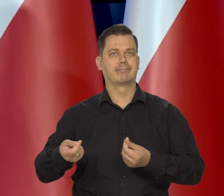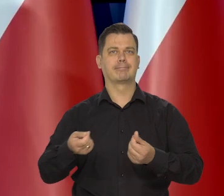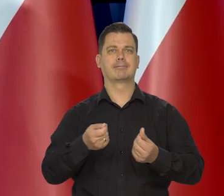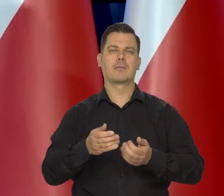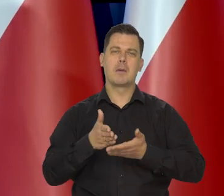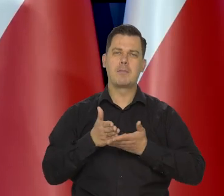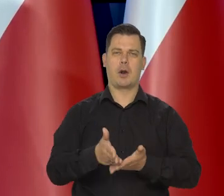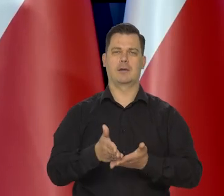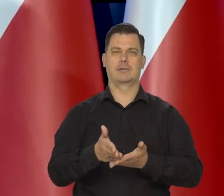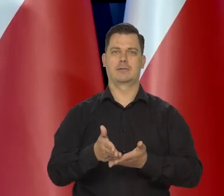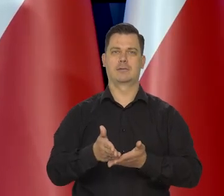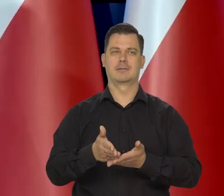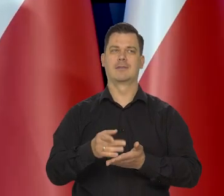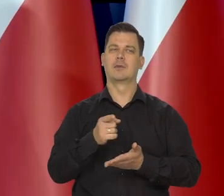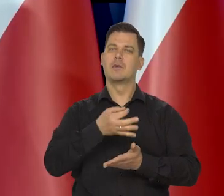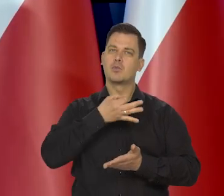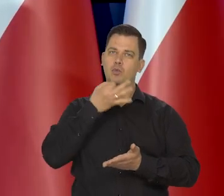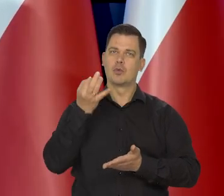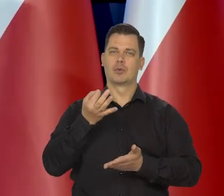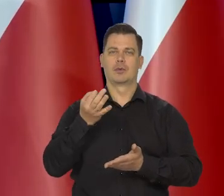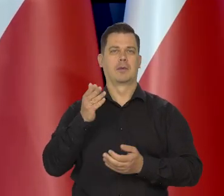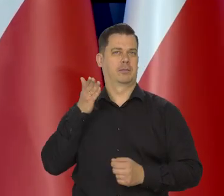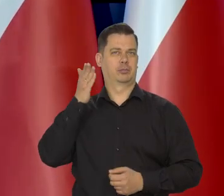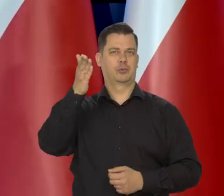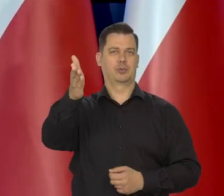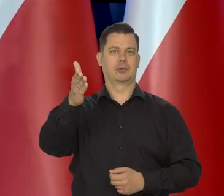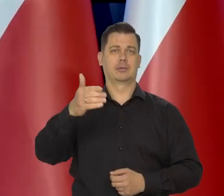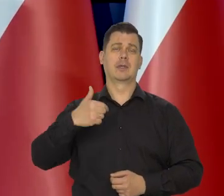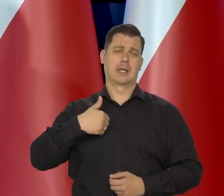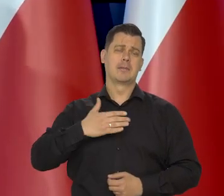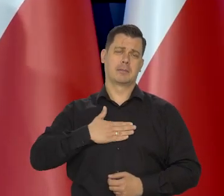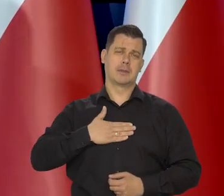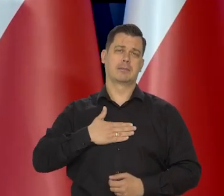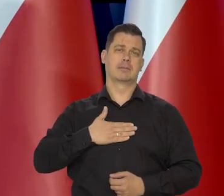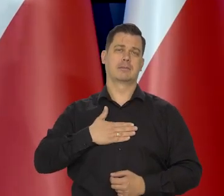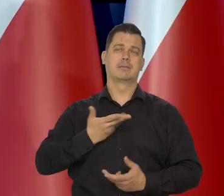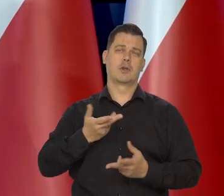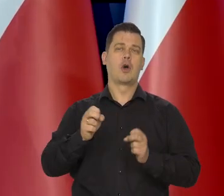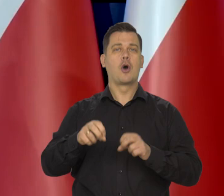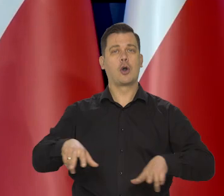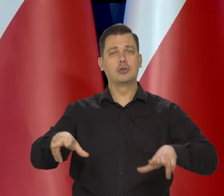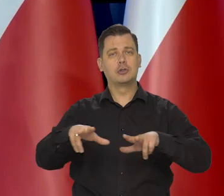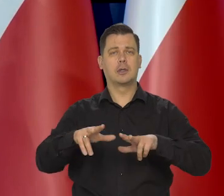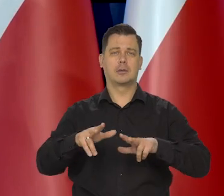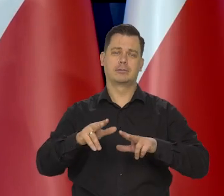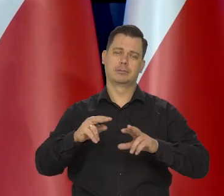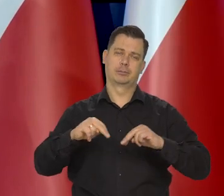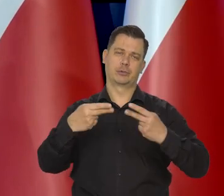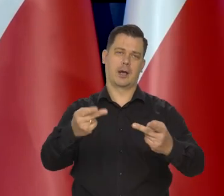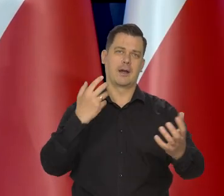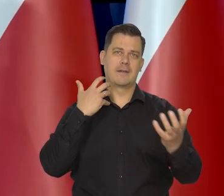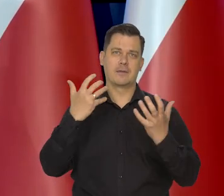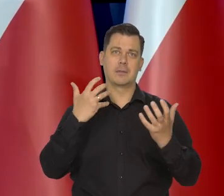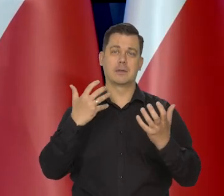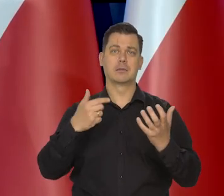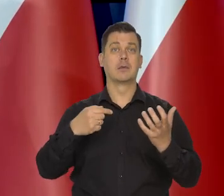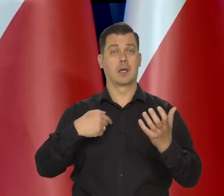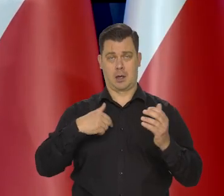i że tak powiem, na wyrost się powinniśmy martwić. No ja mam tylko do tych rodzin taki przekaz, że widzimy odpowiedzialnie to mówię,